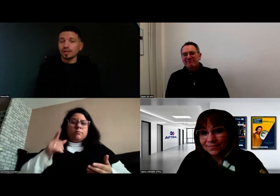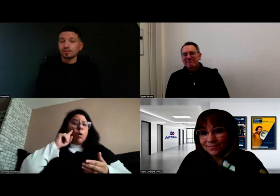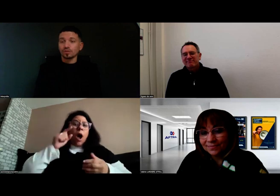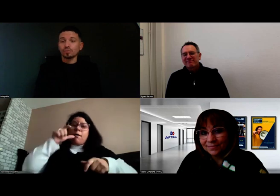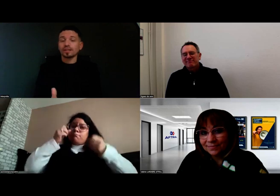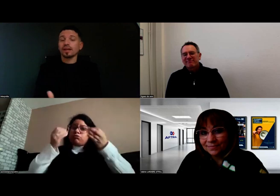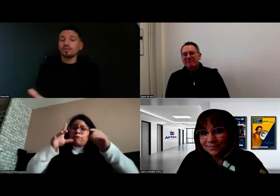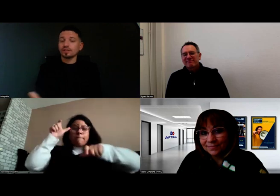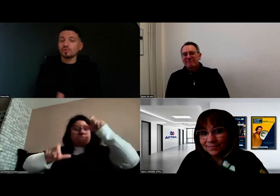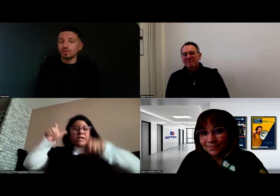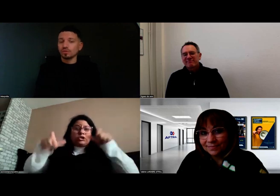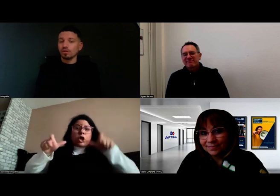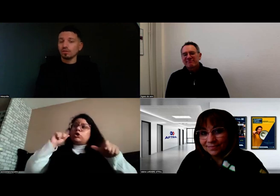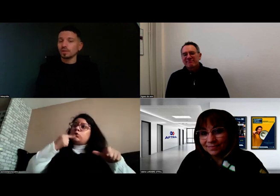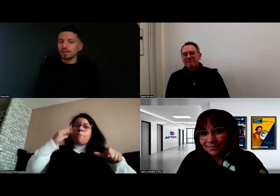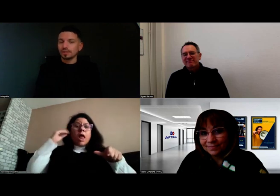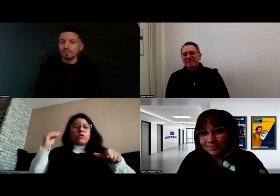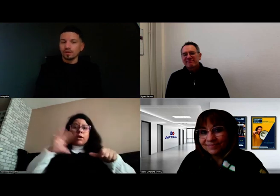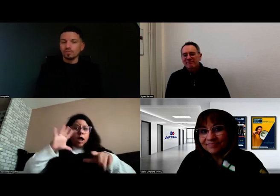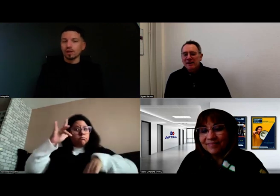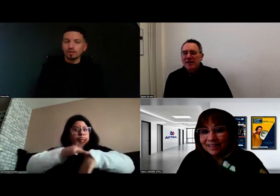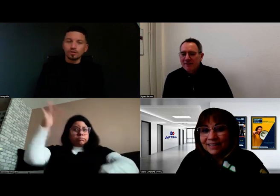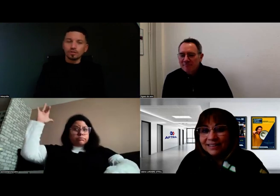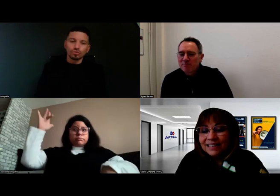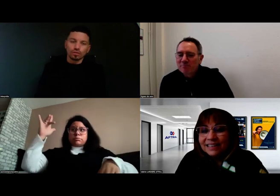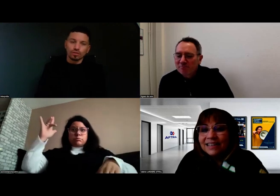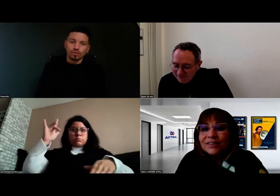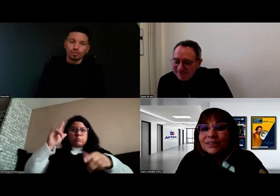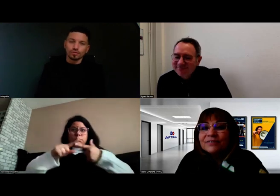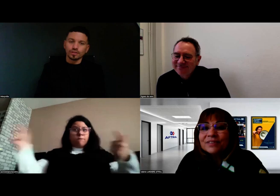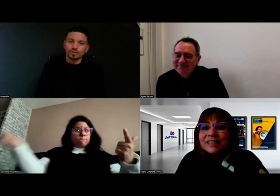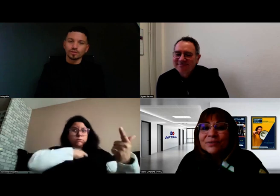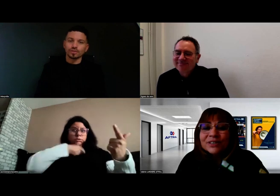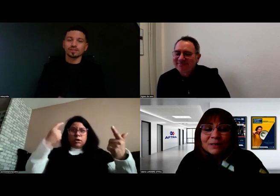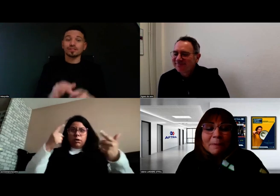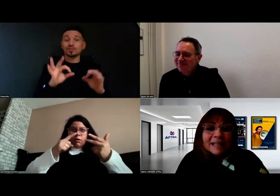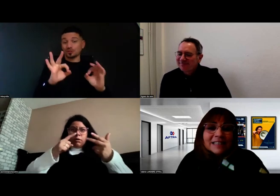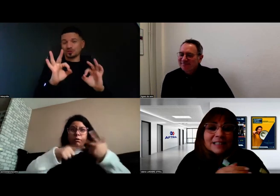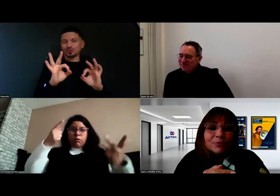et surtout peut être à l'inverse du discours souhaité.